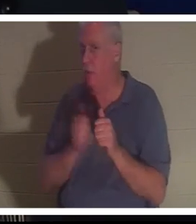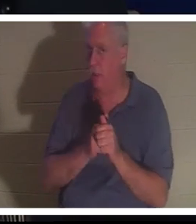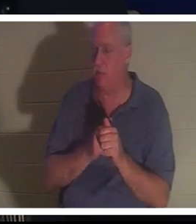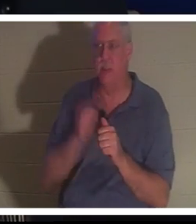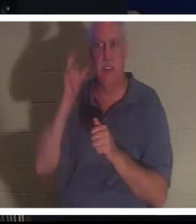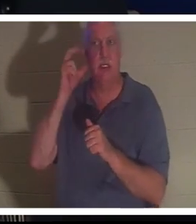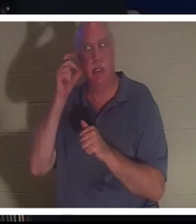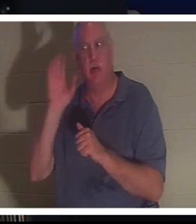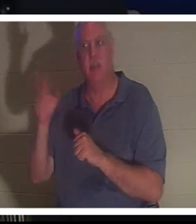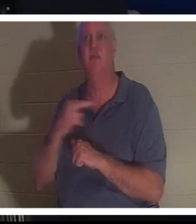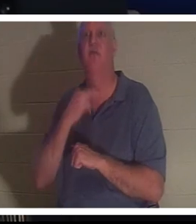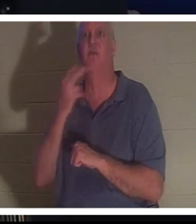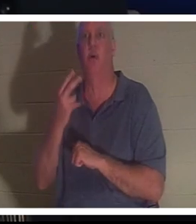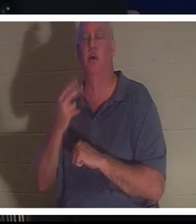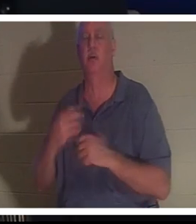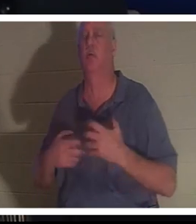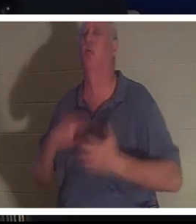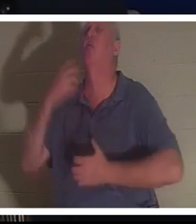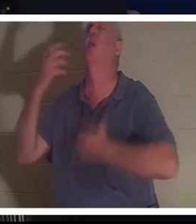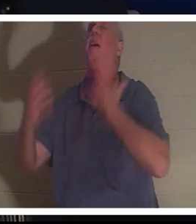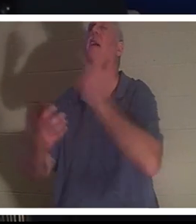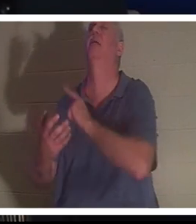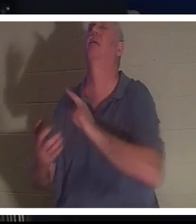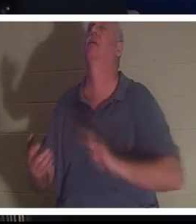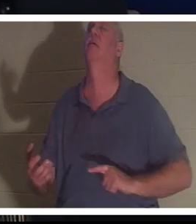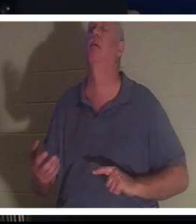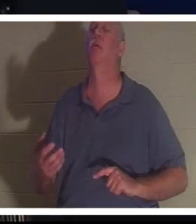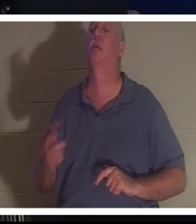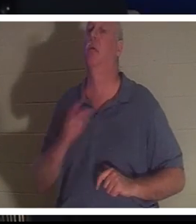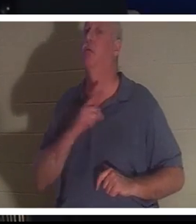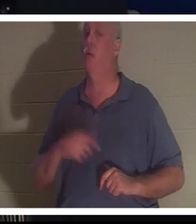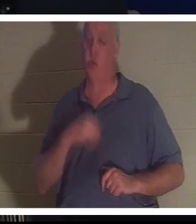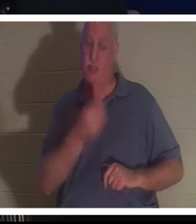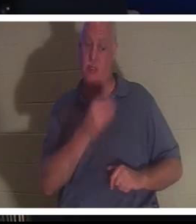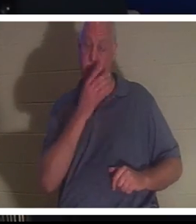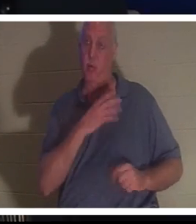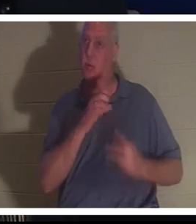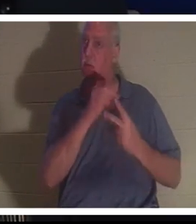seine Stimme hören, die zum Herrn schrie, und der Herr gab ihr eine Wahl. Christine, du kannst hier